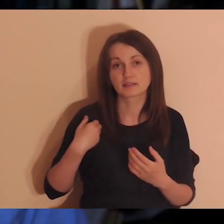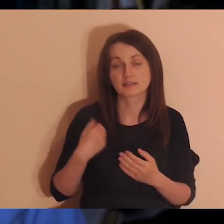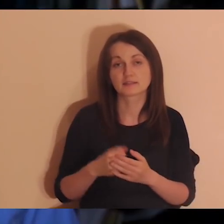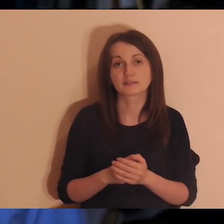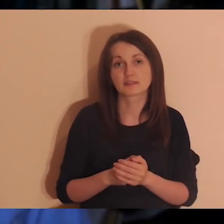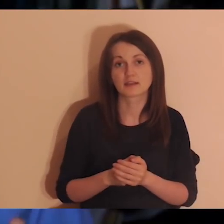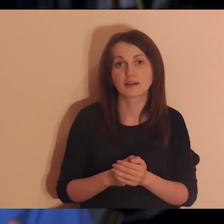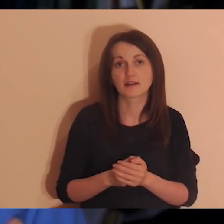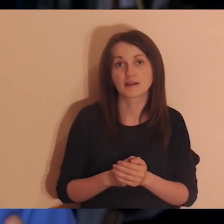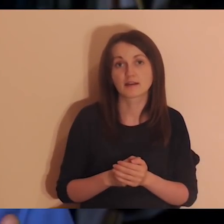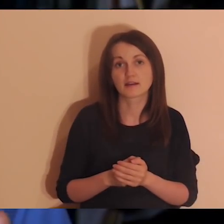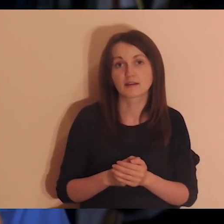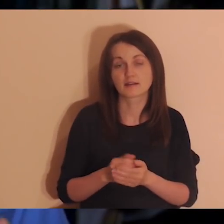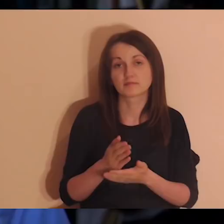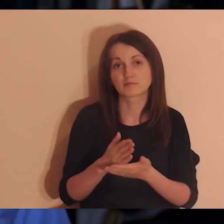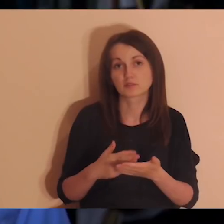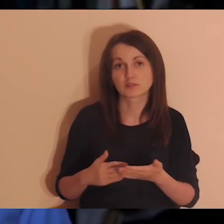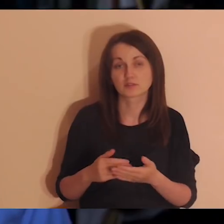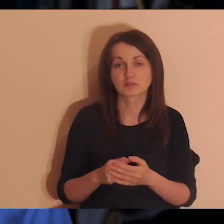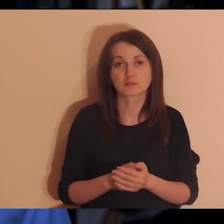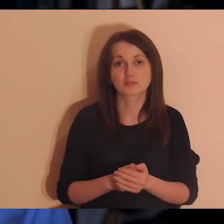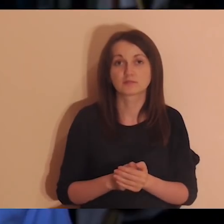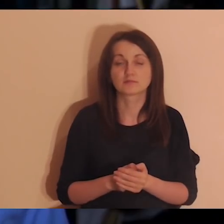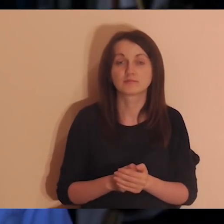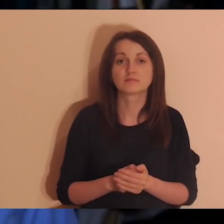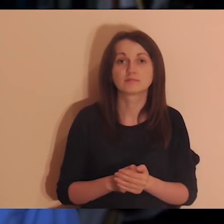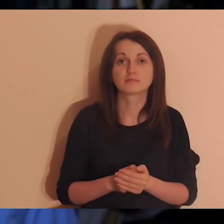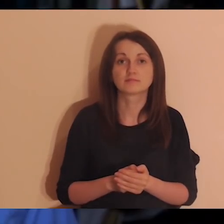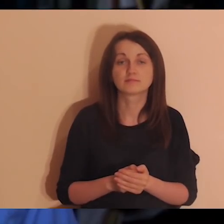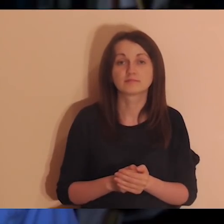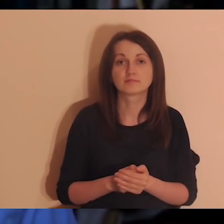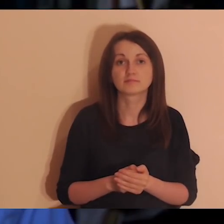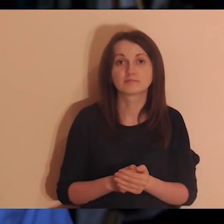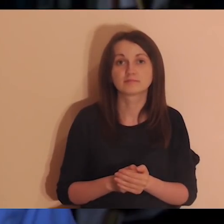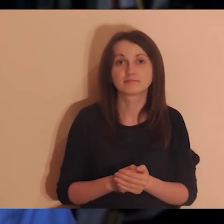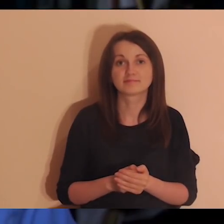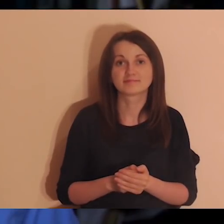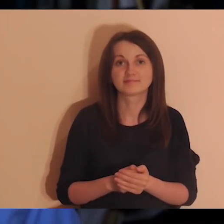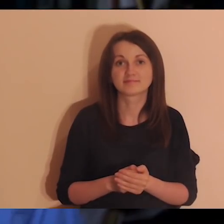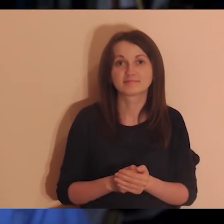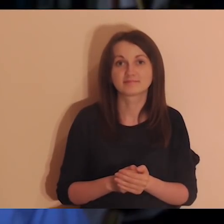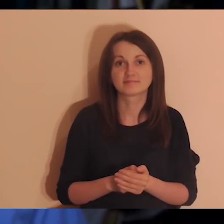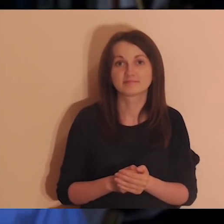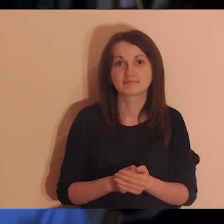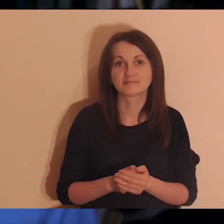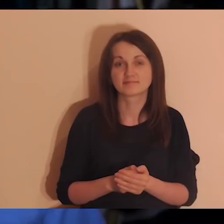Będzie to się nazywało Into the Deep, bo Pogłębiarka trudno przetłumaczyć.